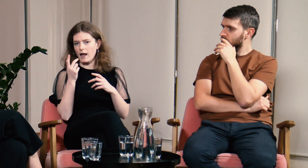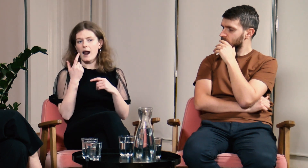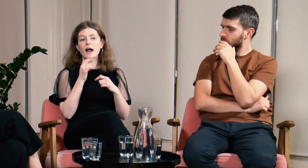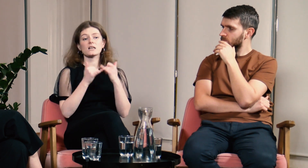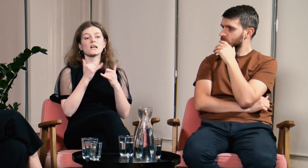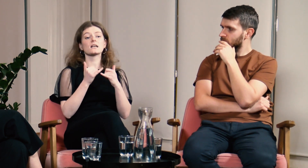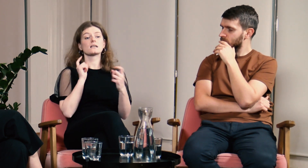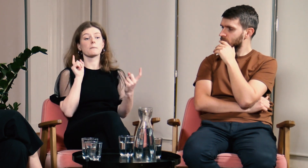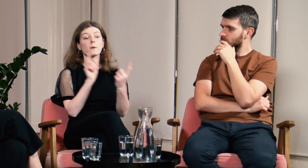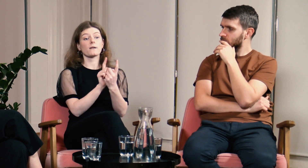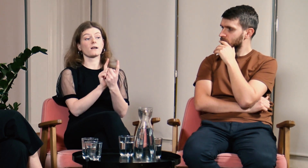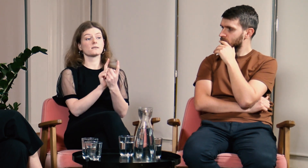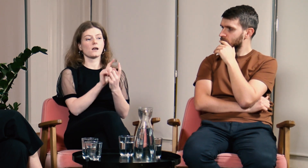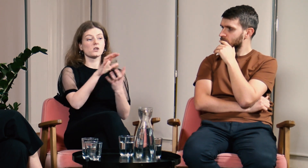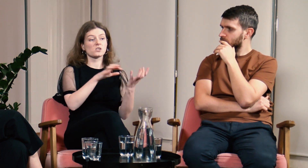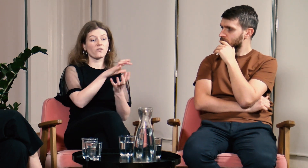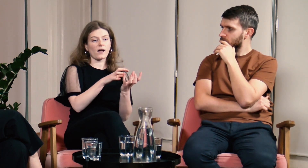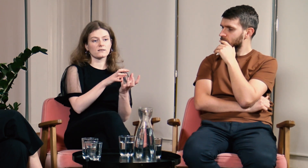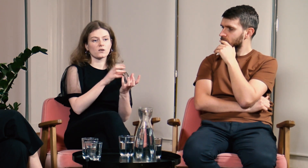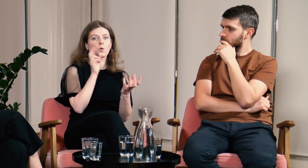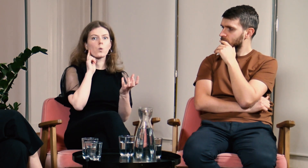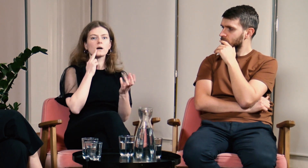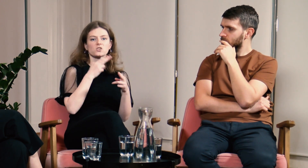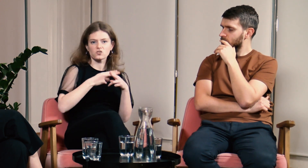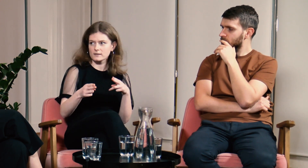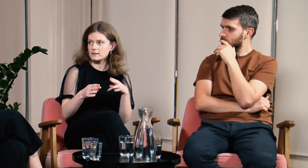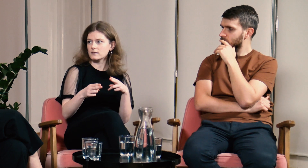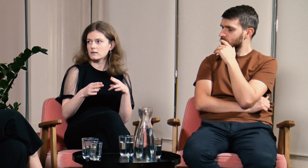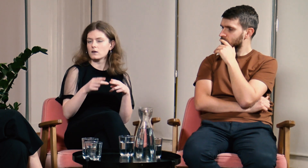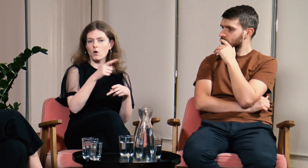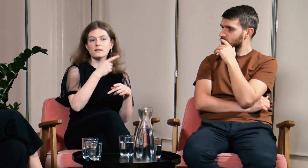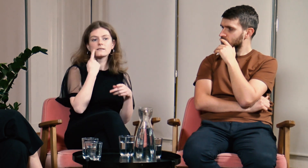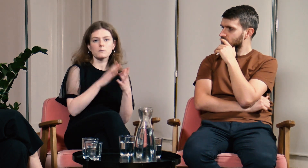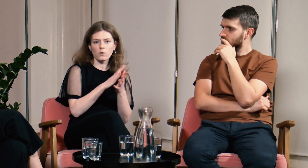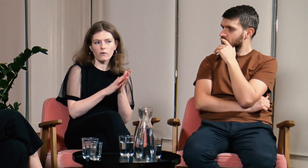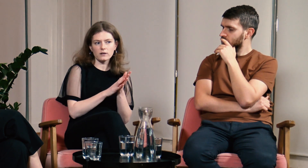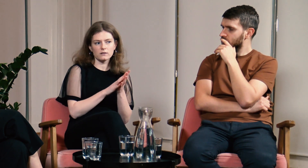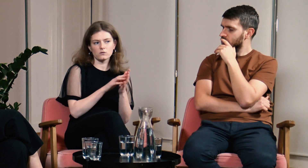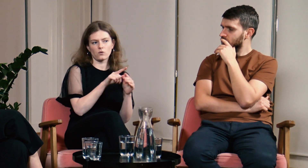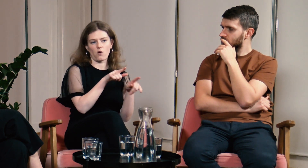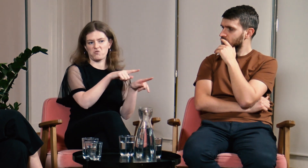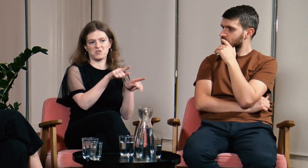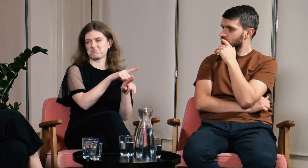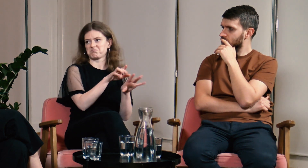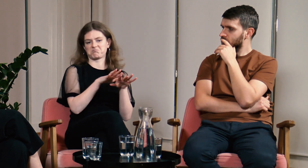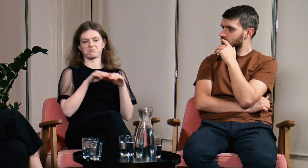Jeżeli chciałam dotrzeć do świata Głuchych, to wszyscy z takiego towarzystwa migali